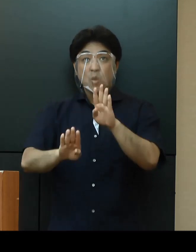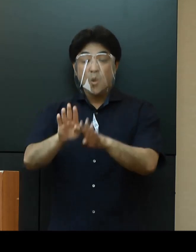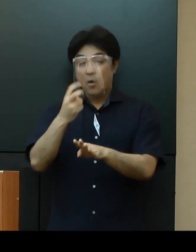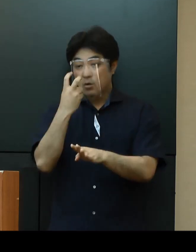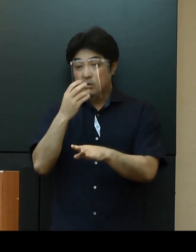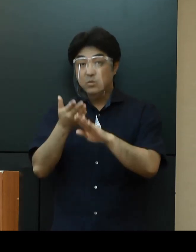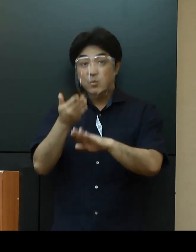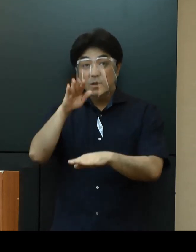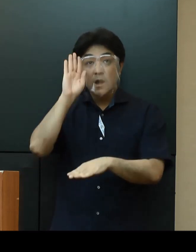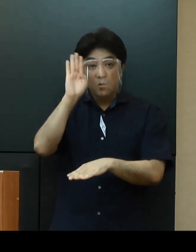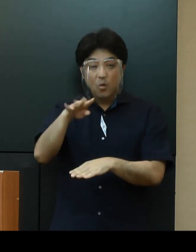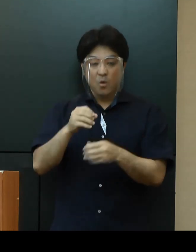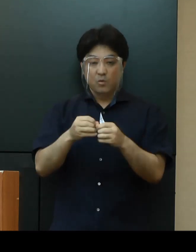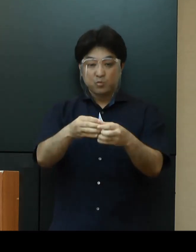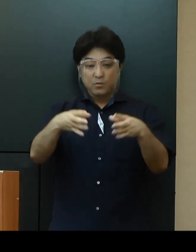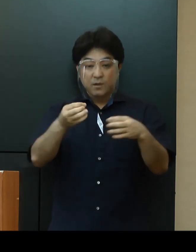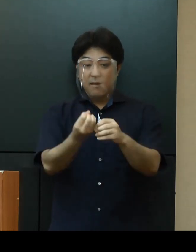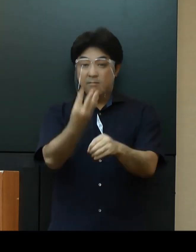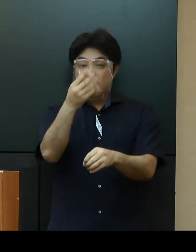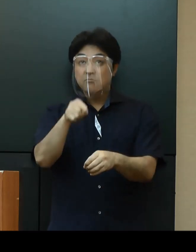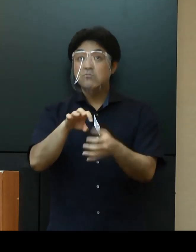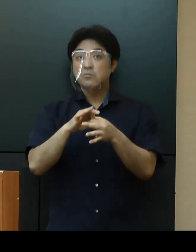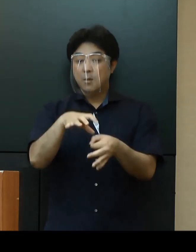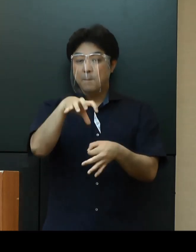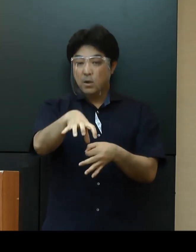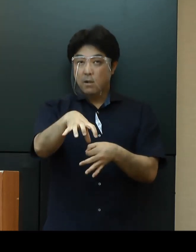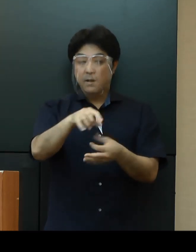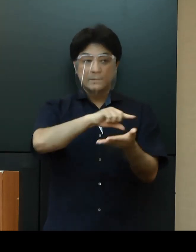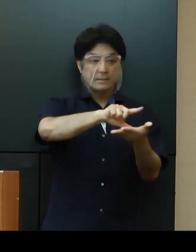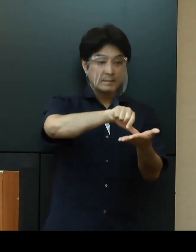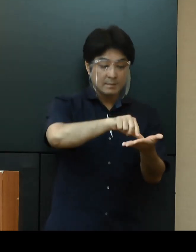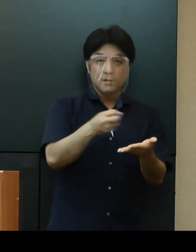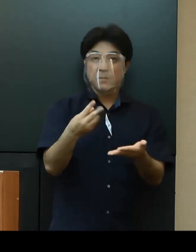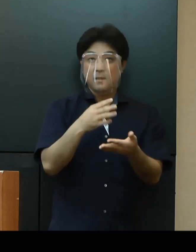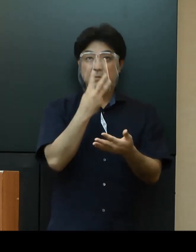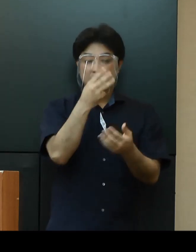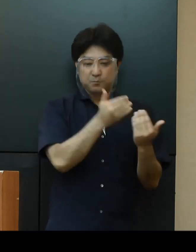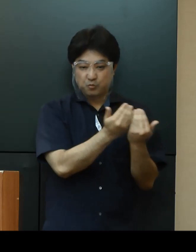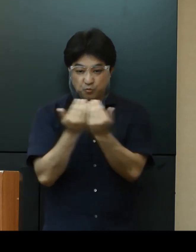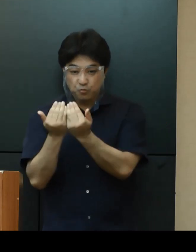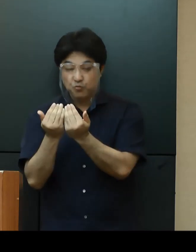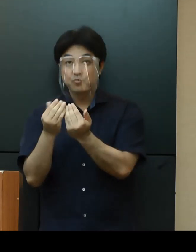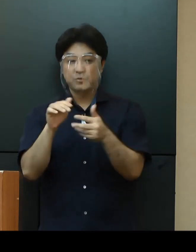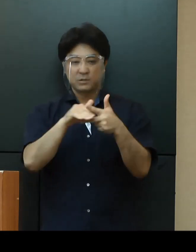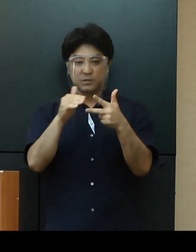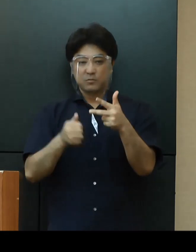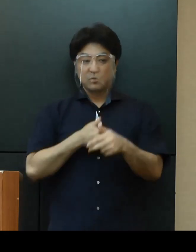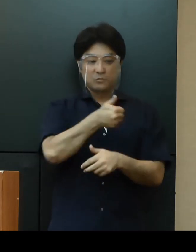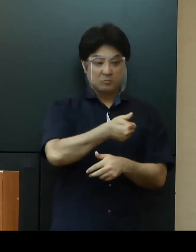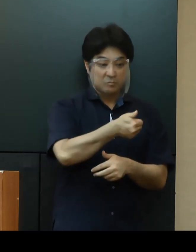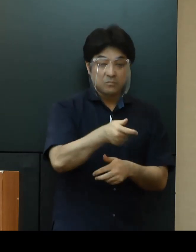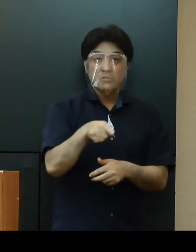クラスターが発生している場所や地域、三密の恐れがある施設へ行くことを避ける等